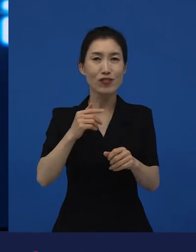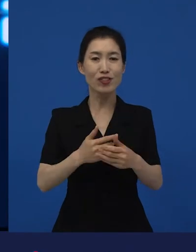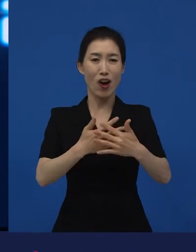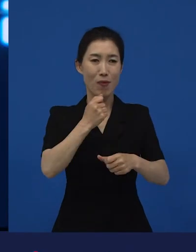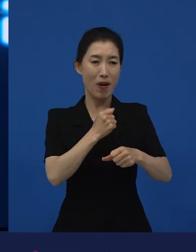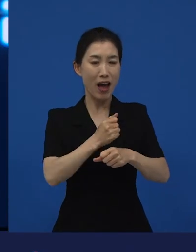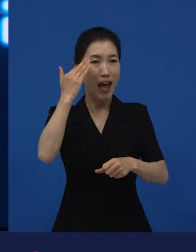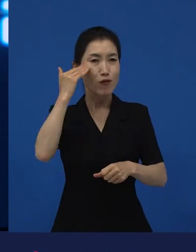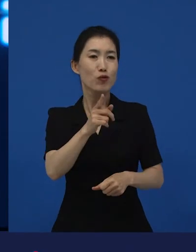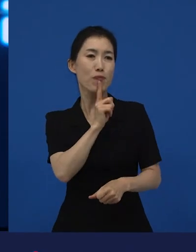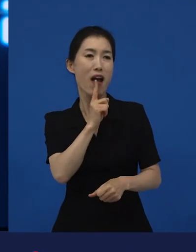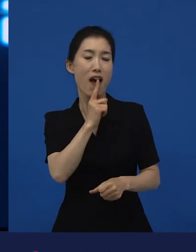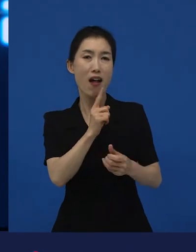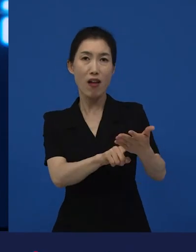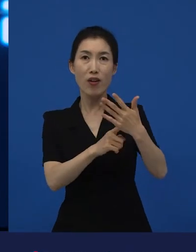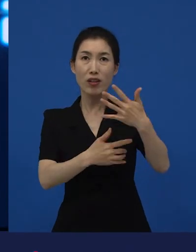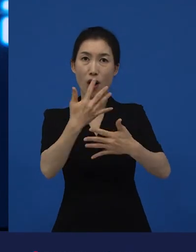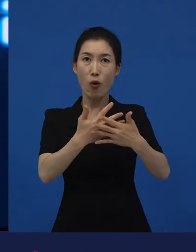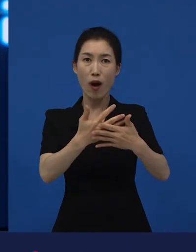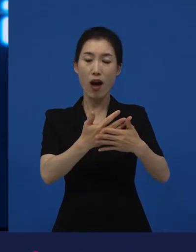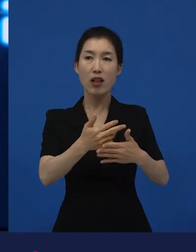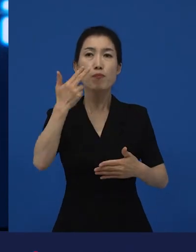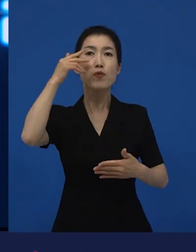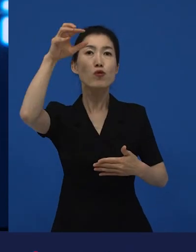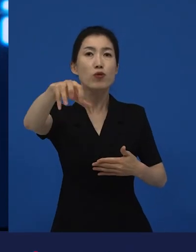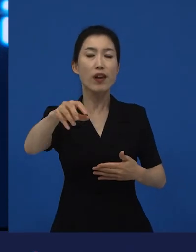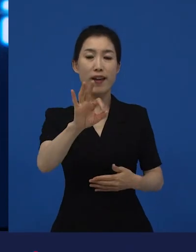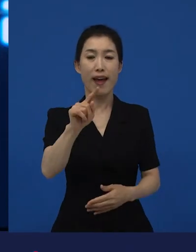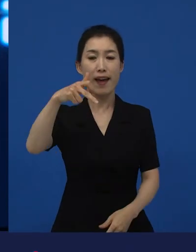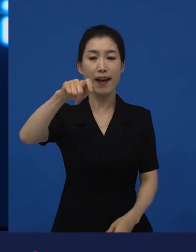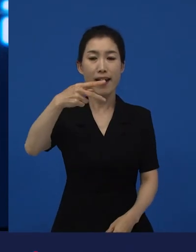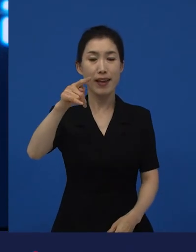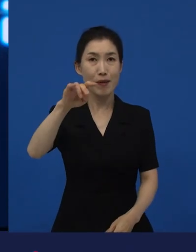저는 이거는 어떤 하나의 틀이 깨지는 순간이었다고 생각을 합니다.